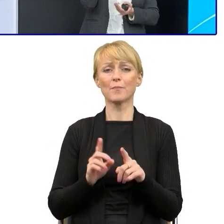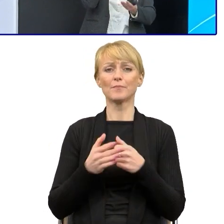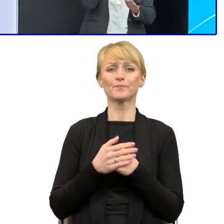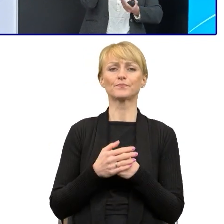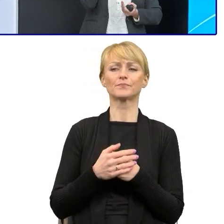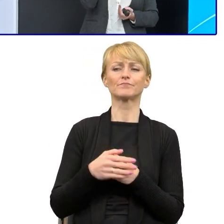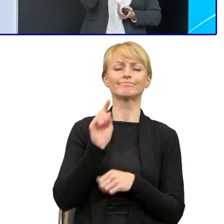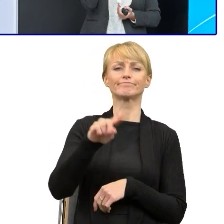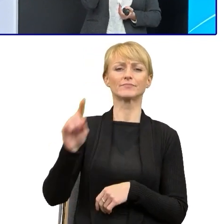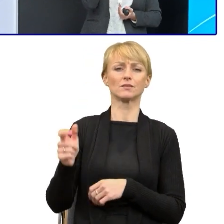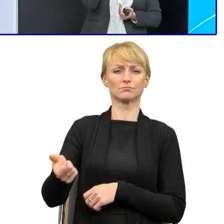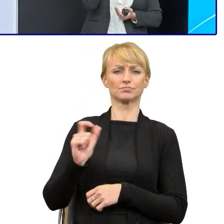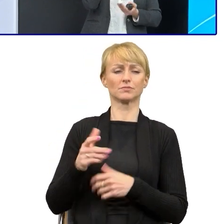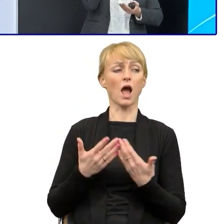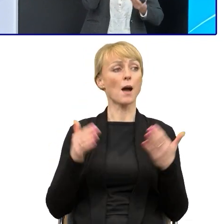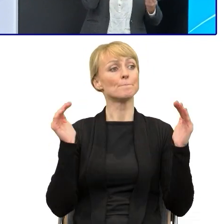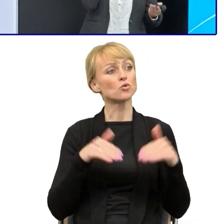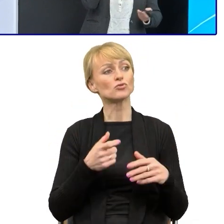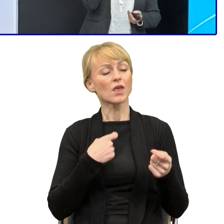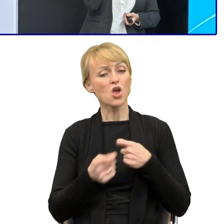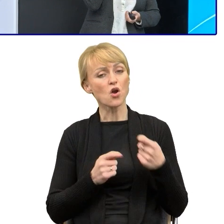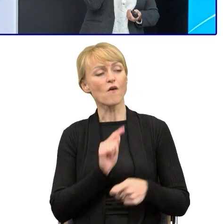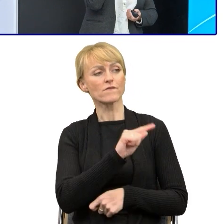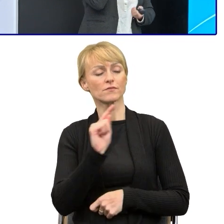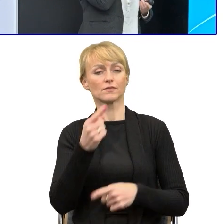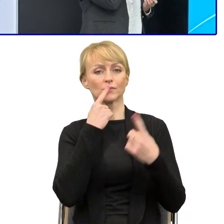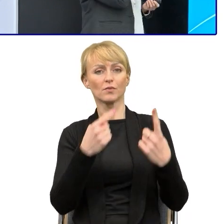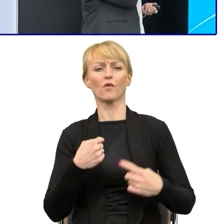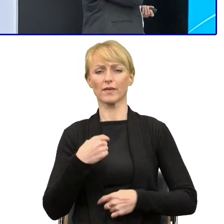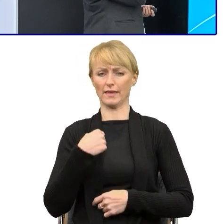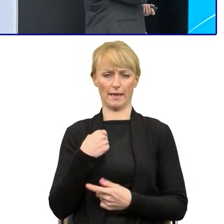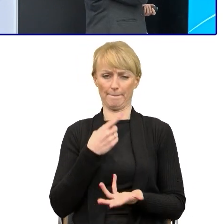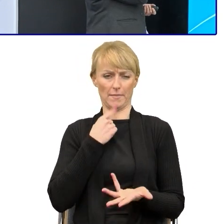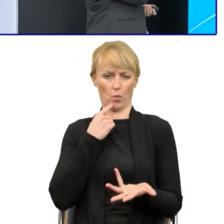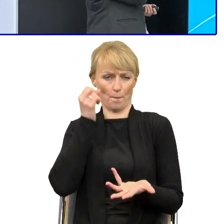że to jest za mało mądre, tak że ja niemądrze piszę'. Tak, więc to z tym walczymy, tak?